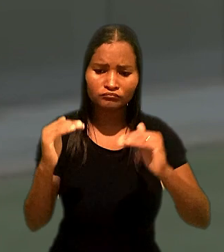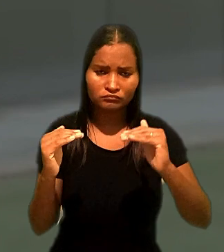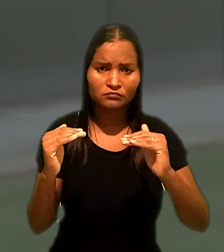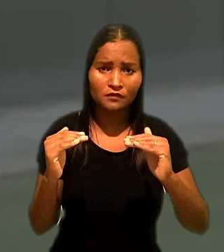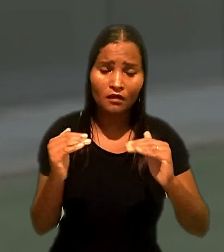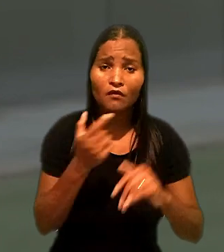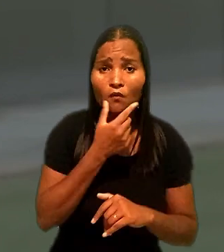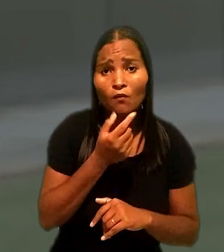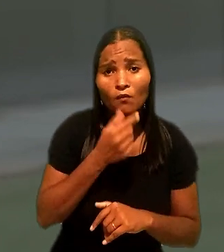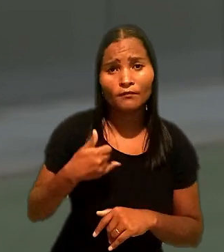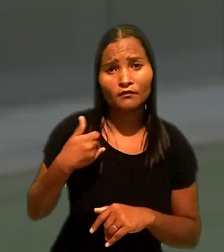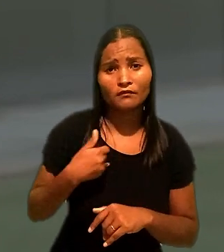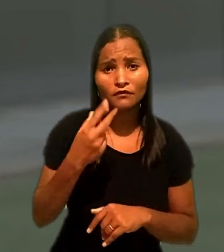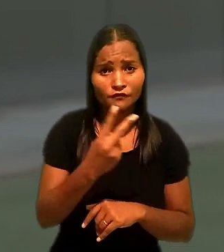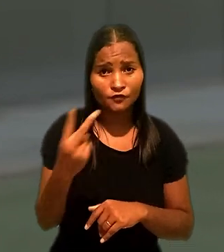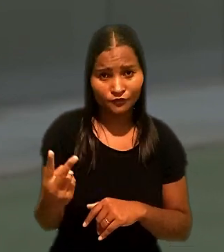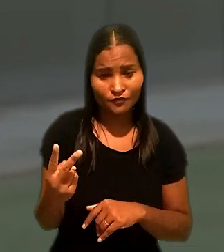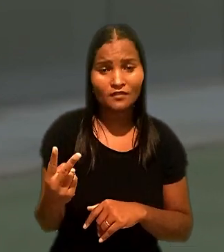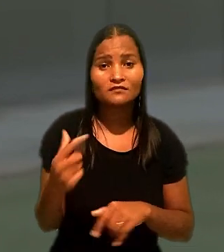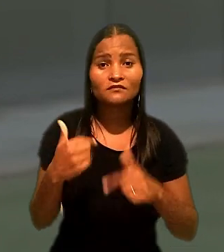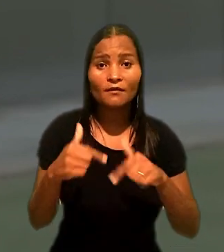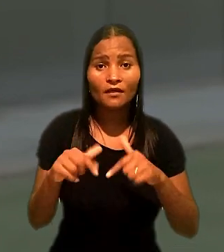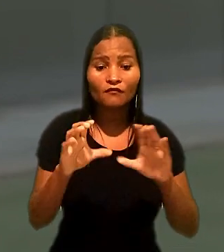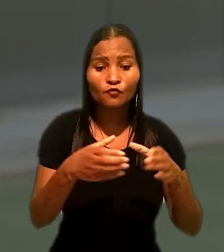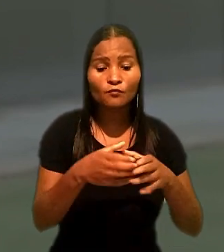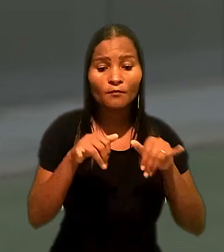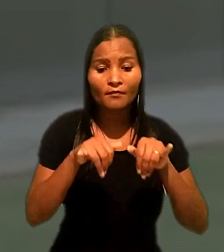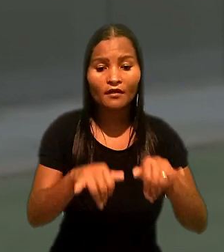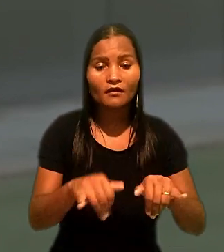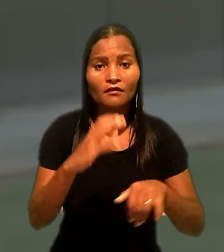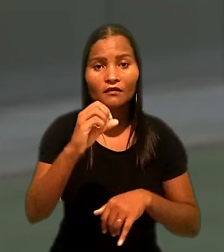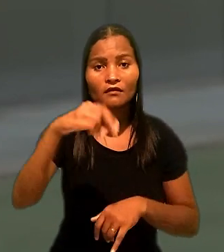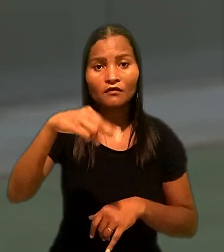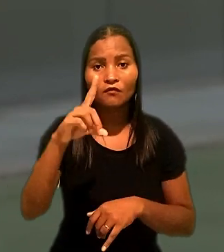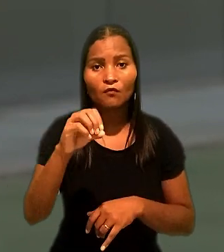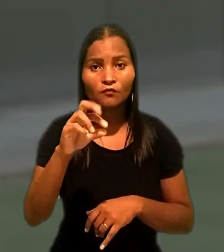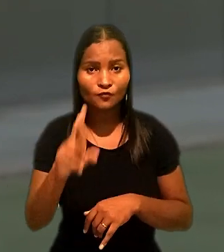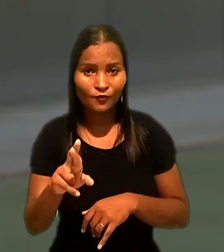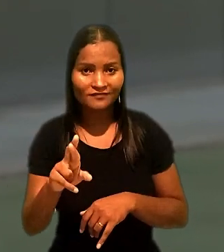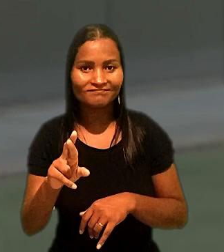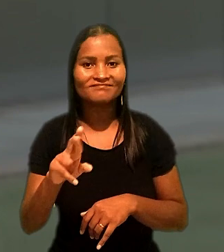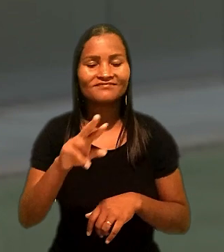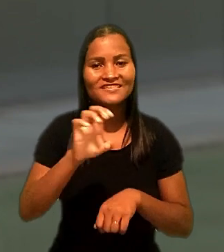O rapaz, de 22 anos, trabalhava para rede de Supermercados Condor em Joinville (SC).